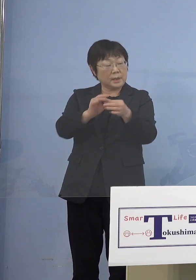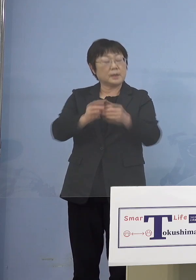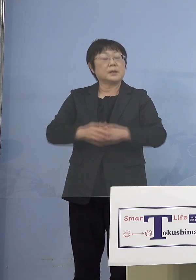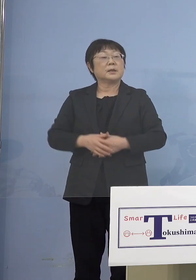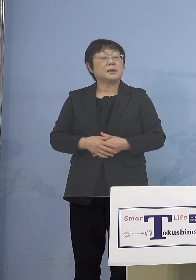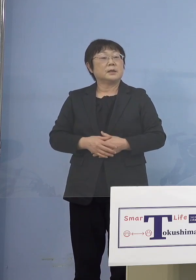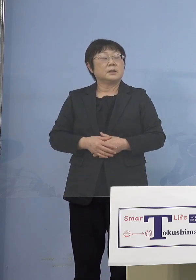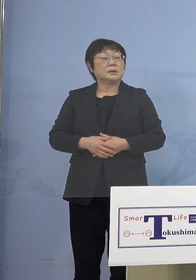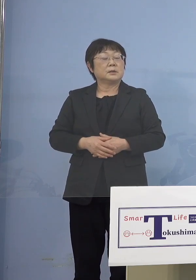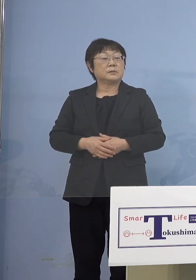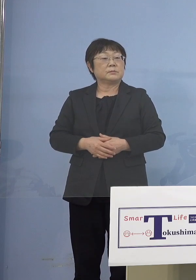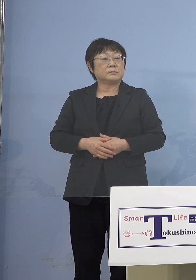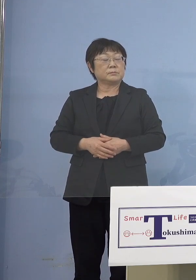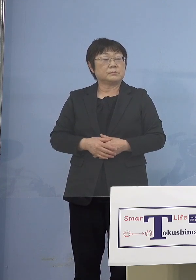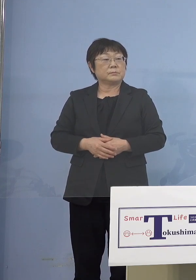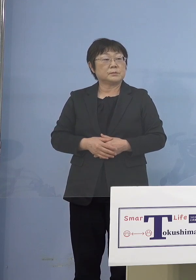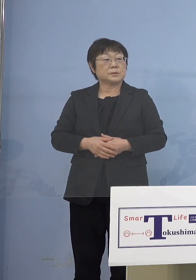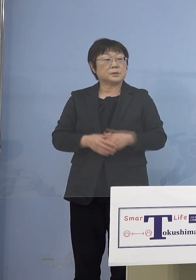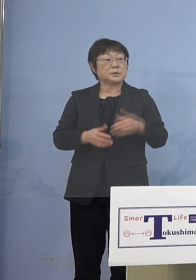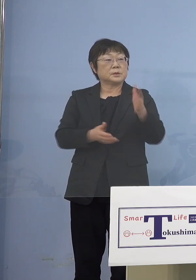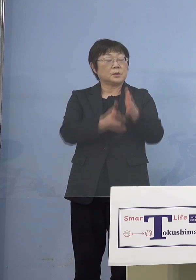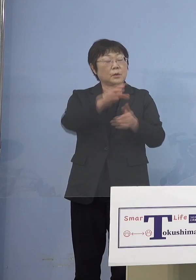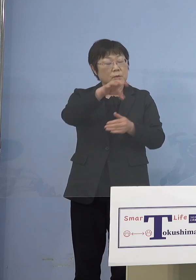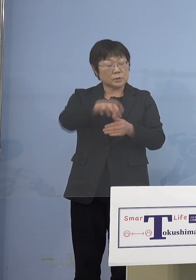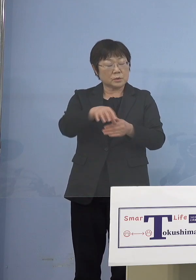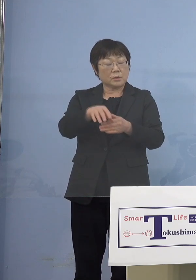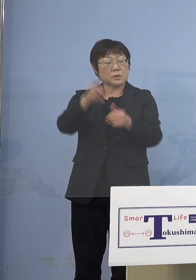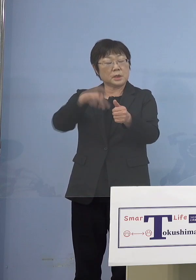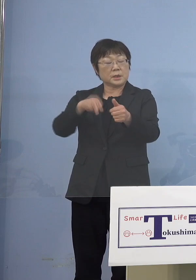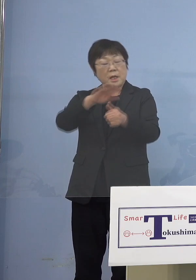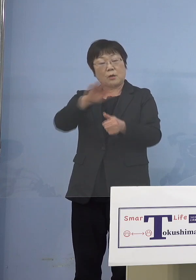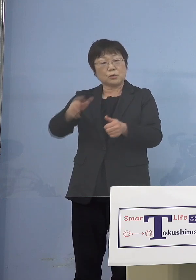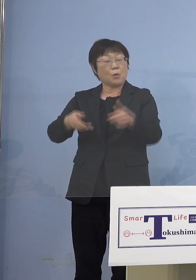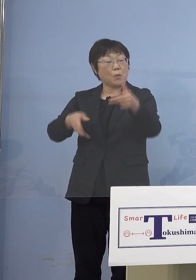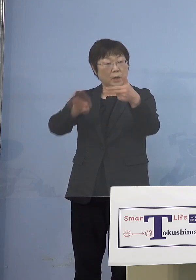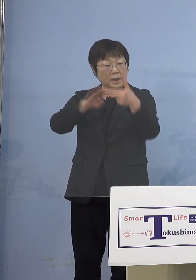（知事） だから保育所、認定こども園、幼稚園